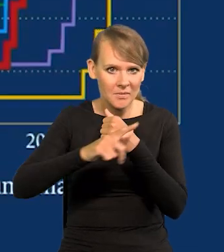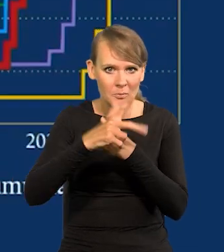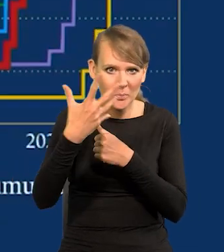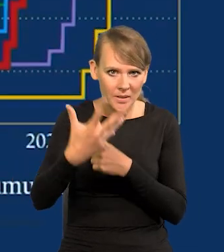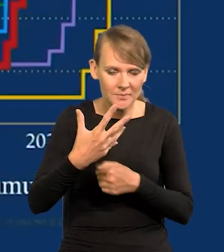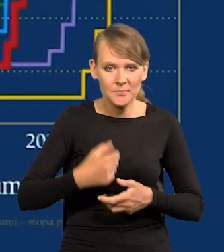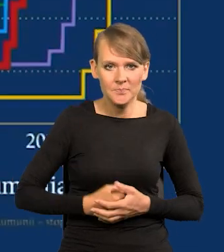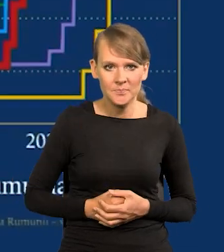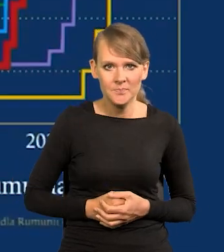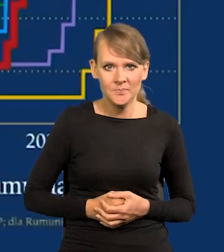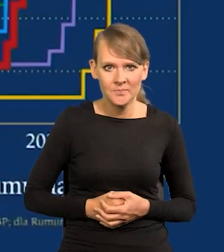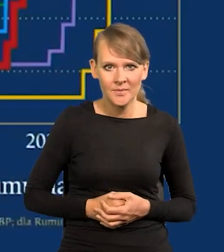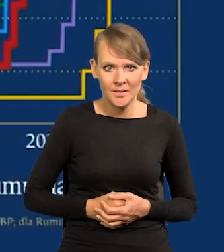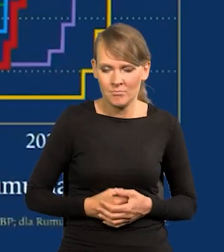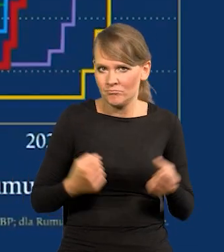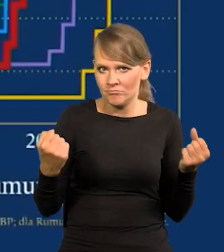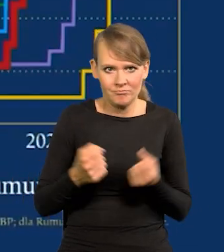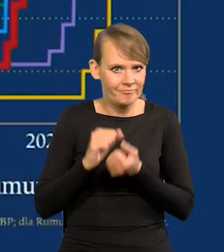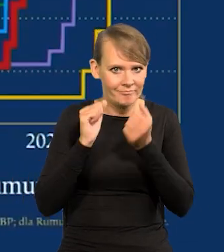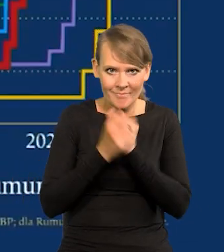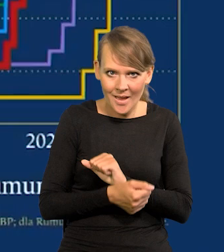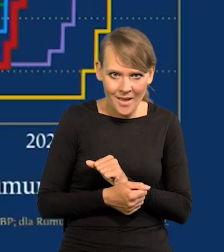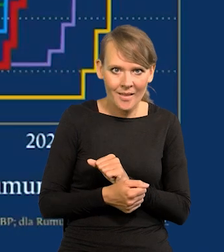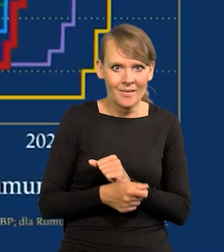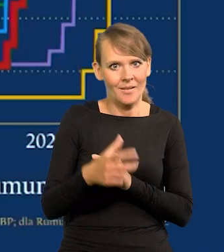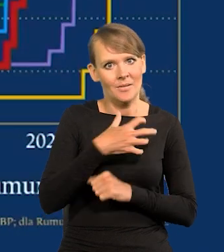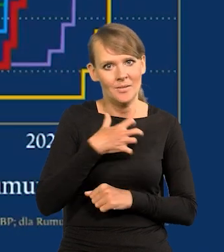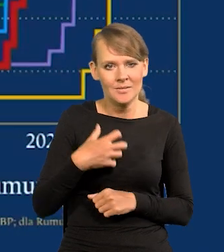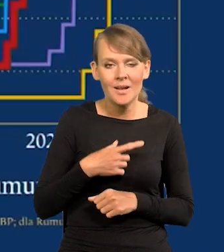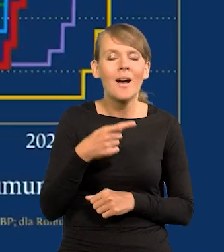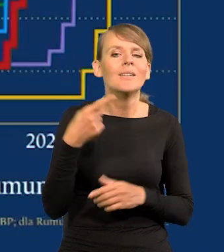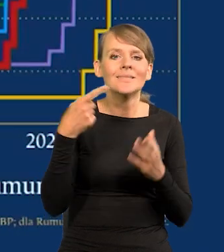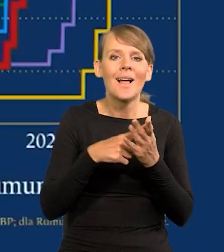Duży wstrząs w gospodarce zrobiliśmy, ale antyinflacyjny.